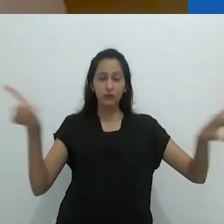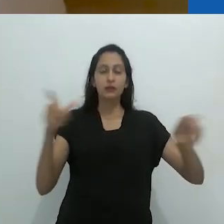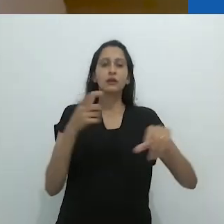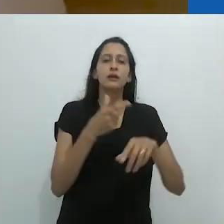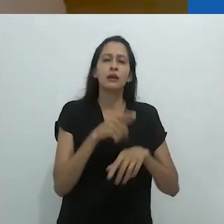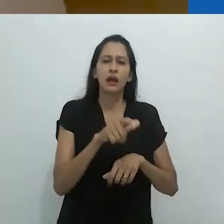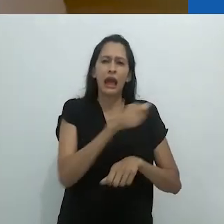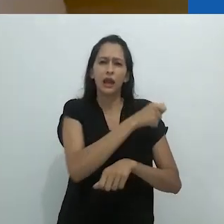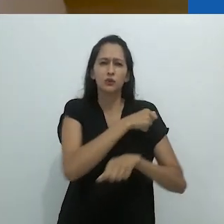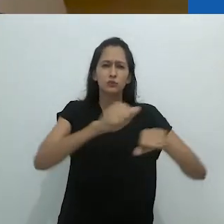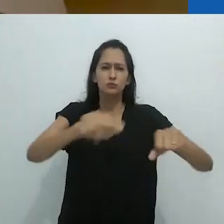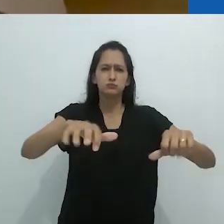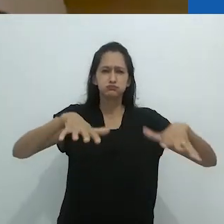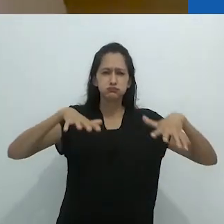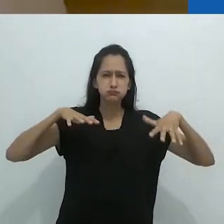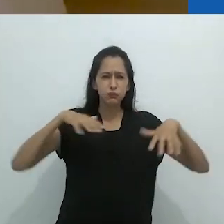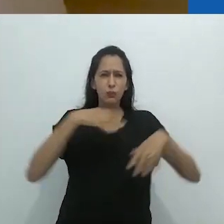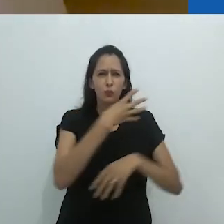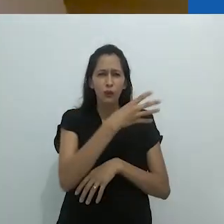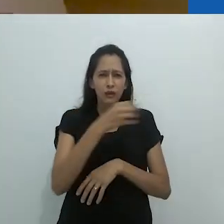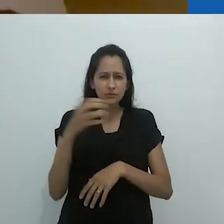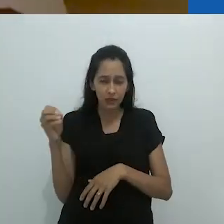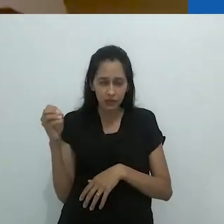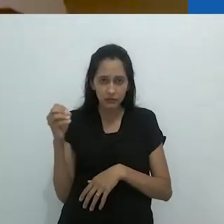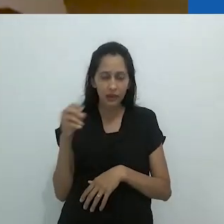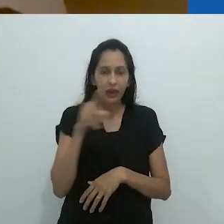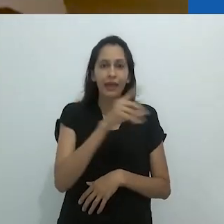E naquele quadro negro, na aula de zoologia